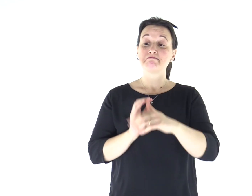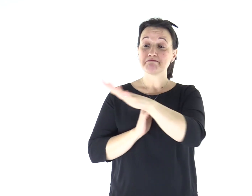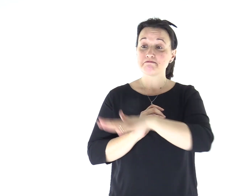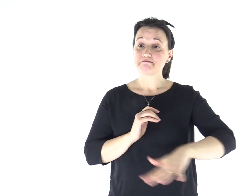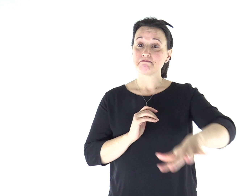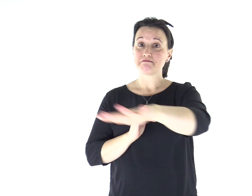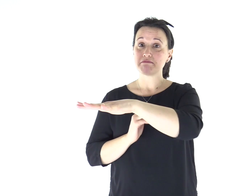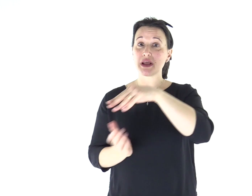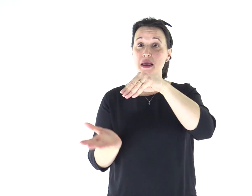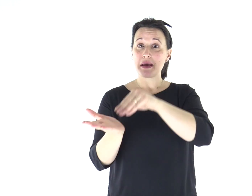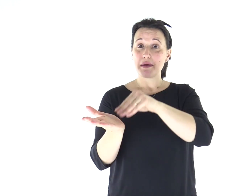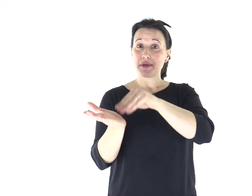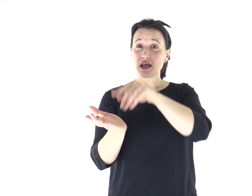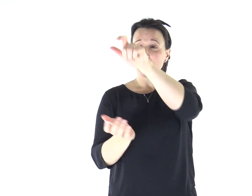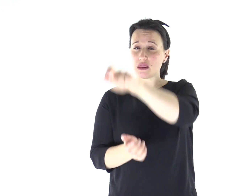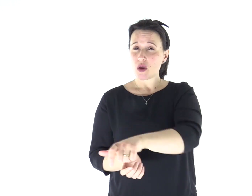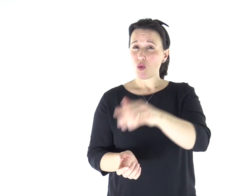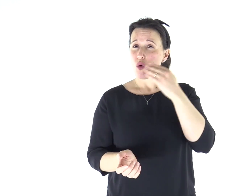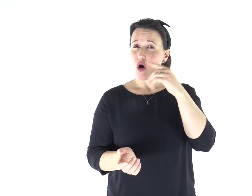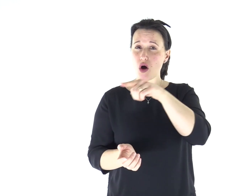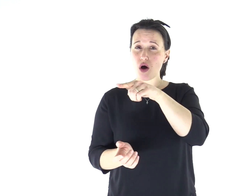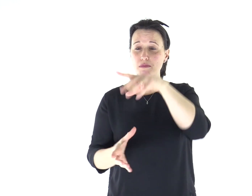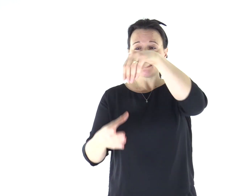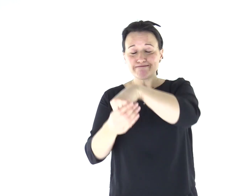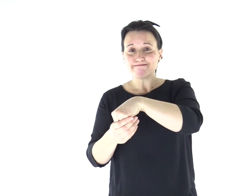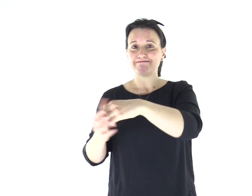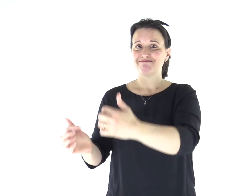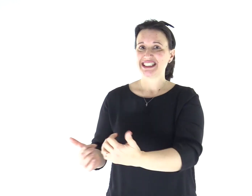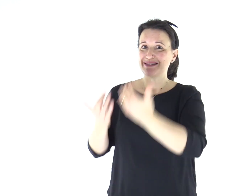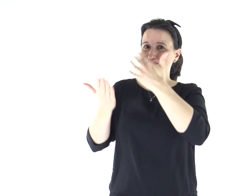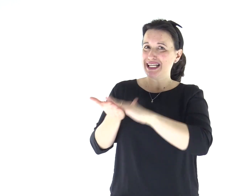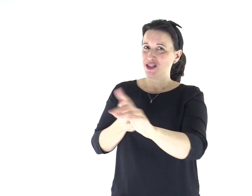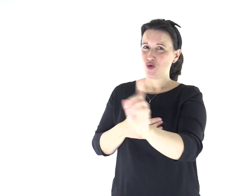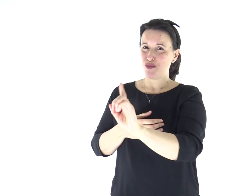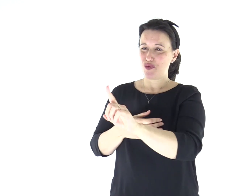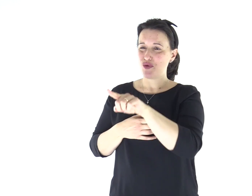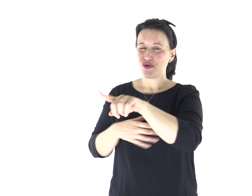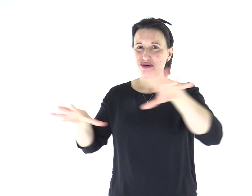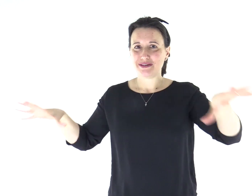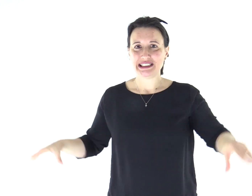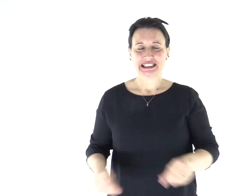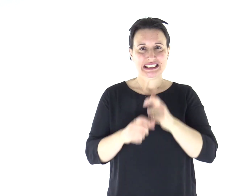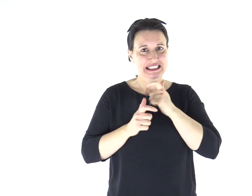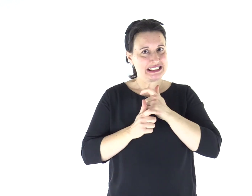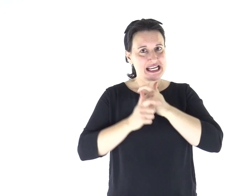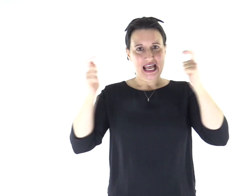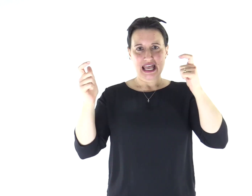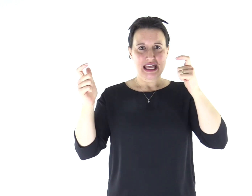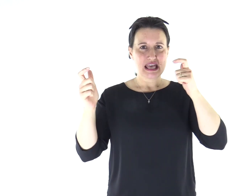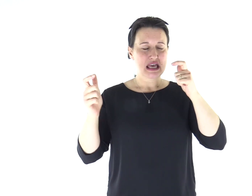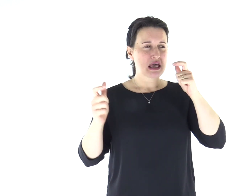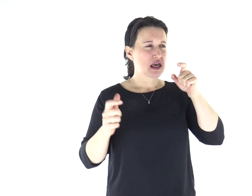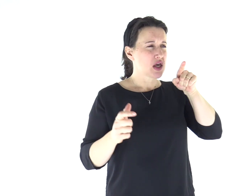Ed ecco, nella loro sinagoga vi era un uomo posseduto da uno spirito impuro e cominciò a gridare, dicendo: